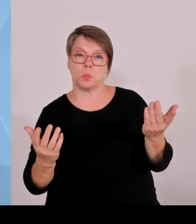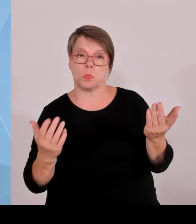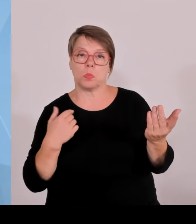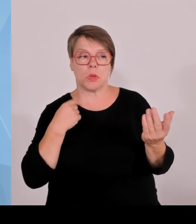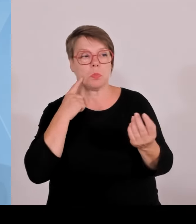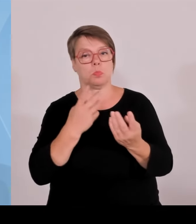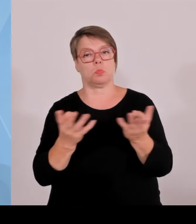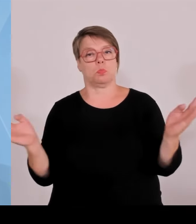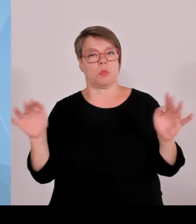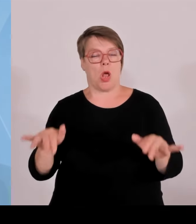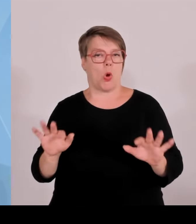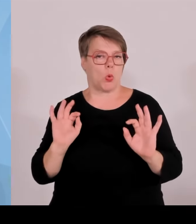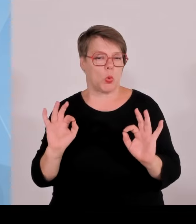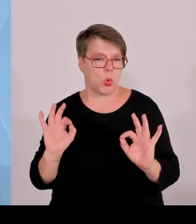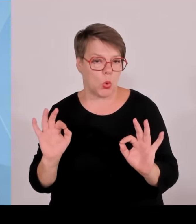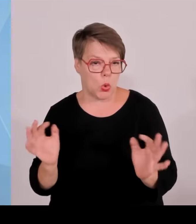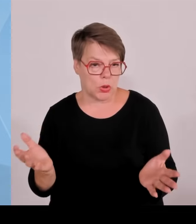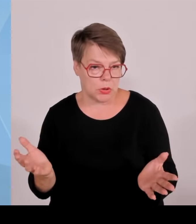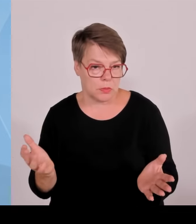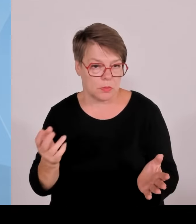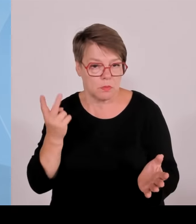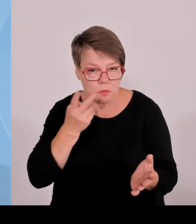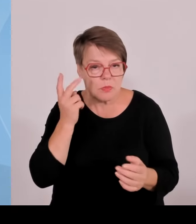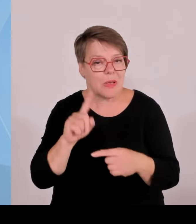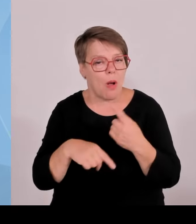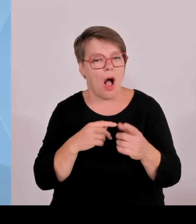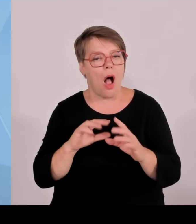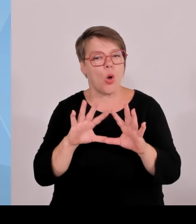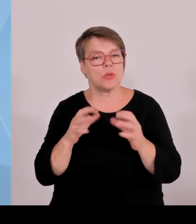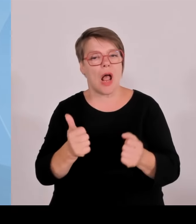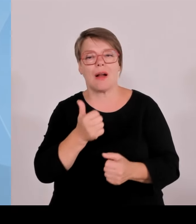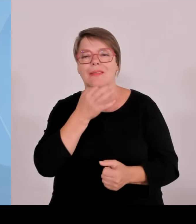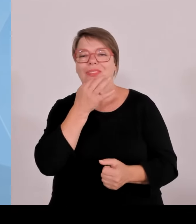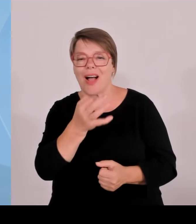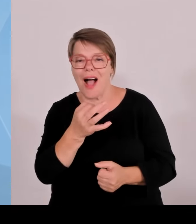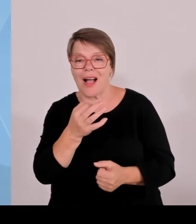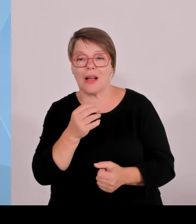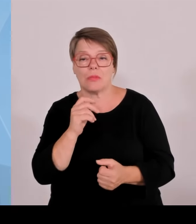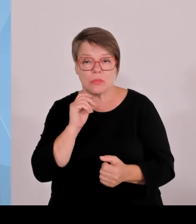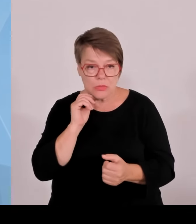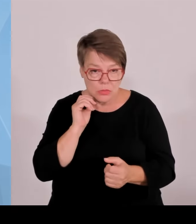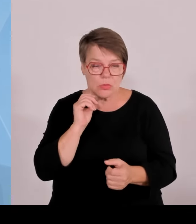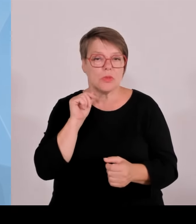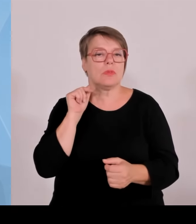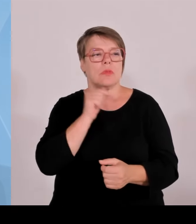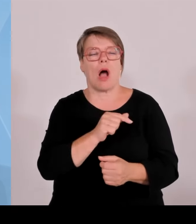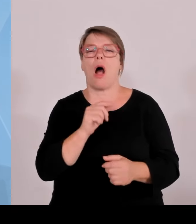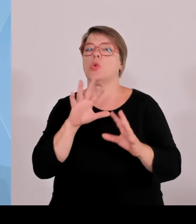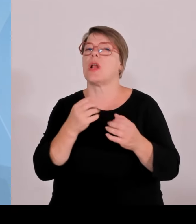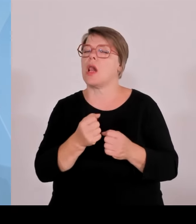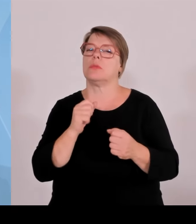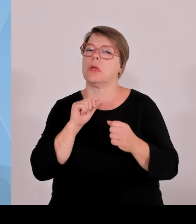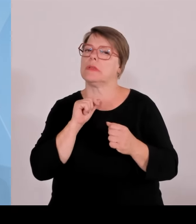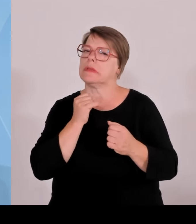gesagt habe, dass jede Million, die ein bayerischer Steuerzahler bei uns erwirtschaftet, auch wieder zum Nutzen der bayerischen